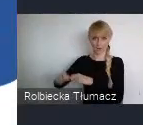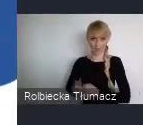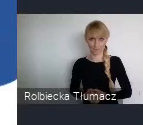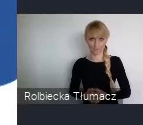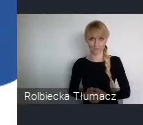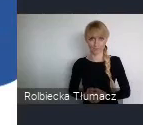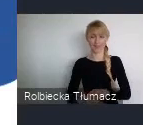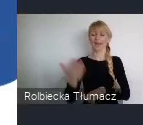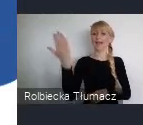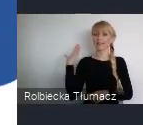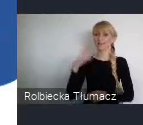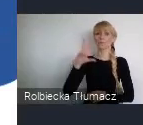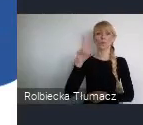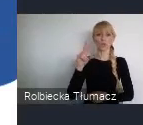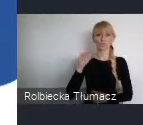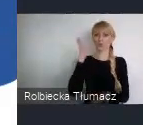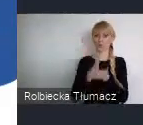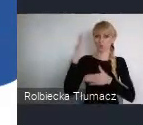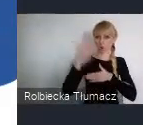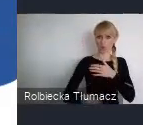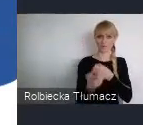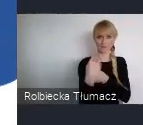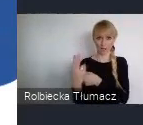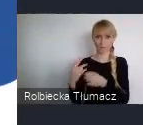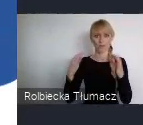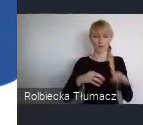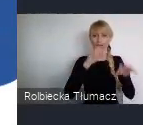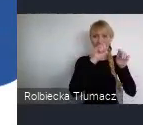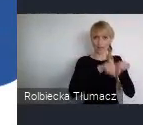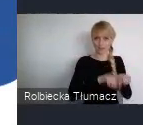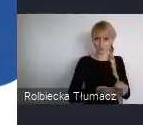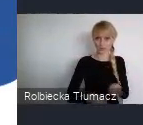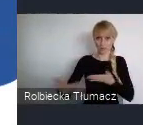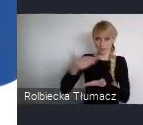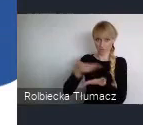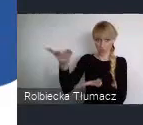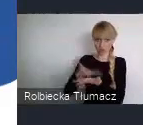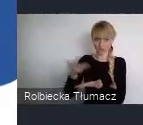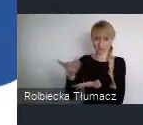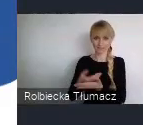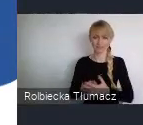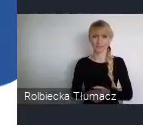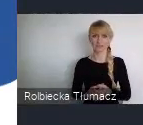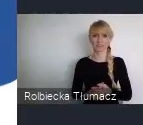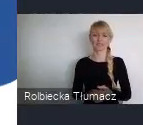Obecnie analizujemy zgłoszenia. W najbliższym czasie podamy, których wyzwań podejmą się Młodzi profesjonaliści.